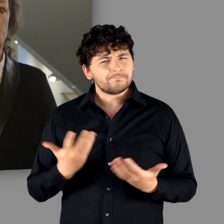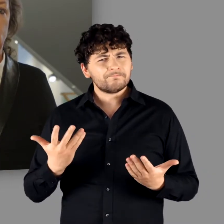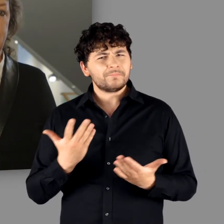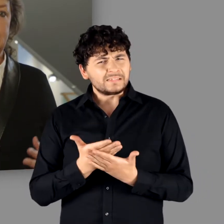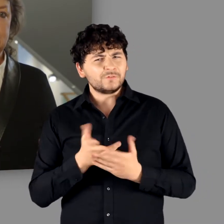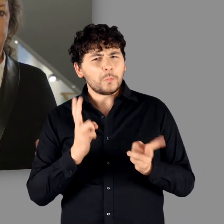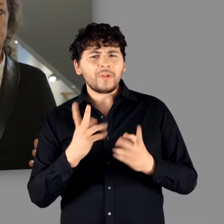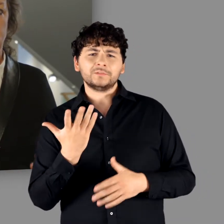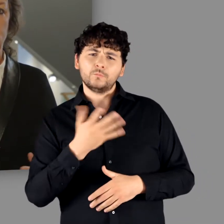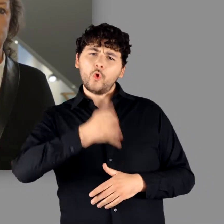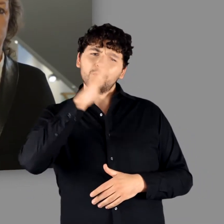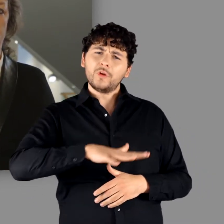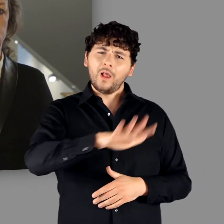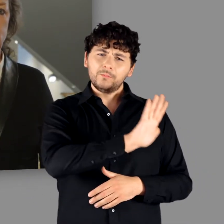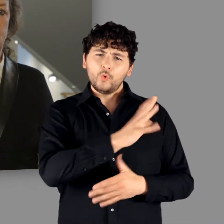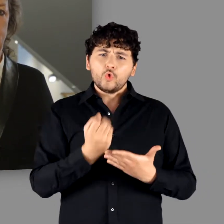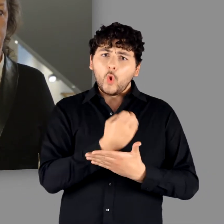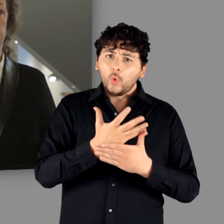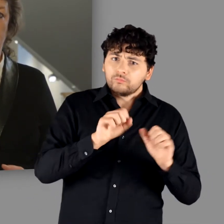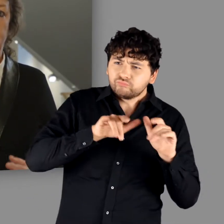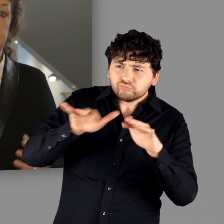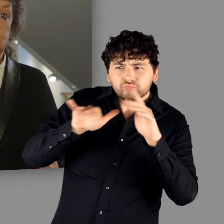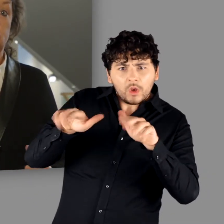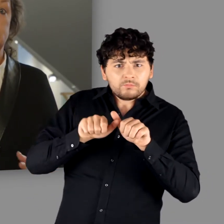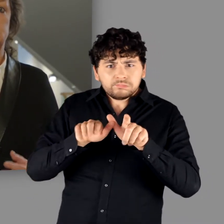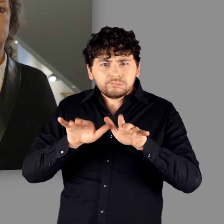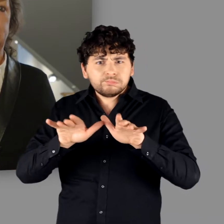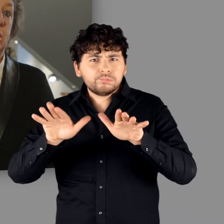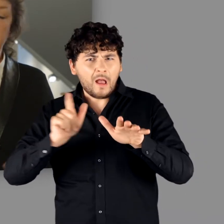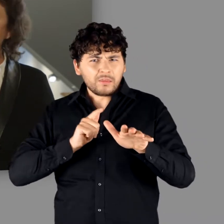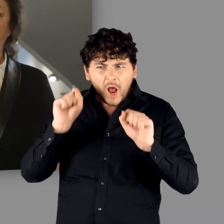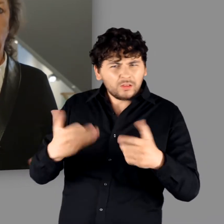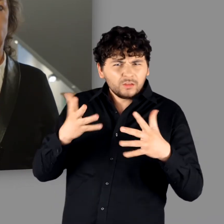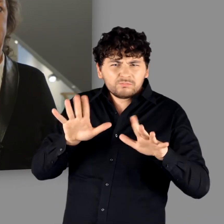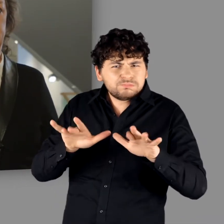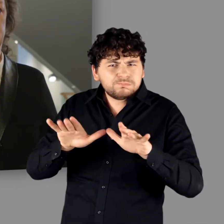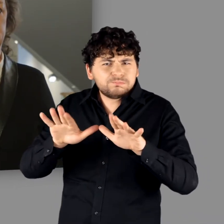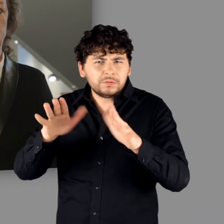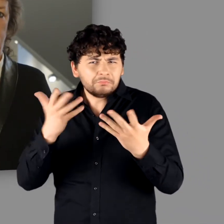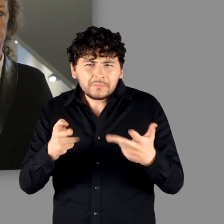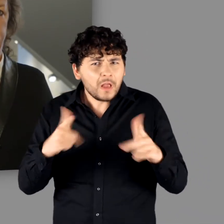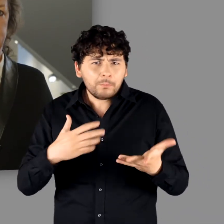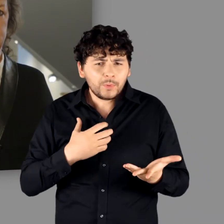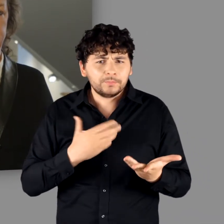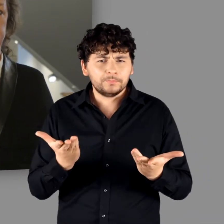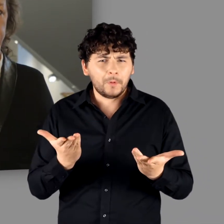und der Transfer römischer Kultur im deutlich größeren Stil wäre ohne weiteres möglich gewesen.